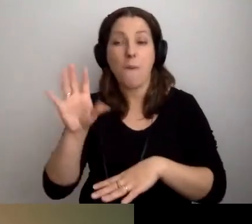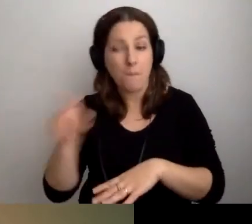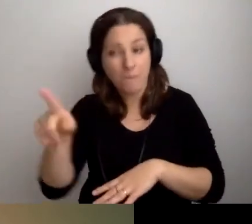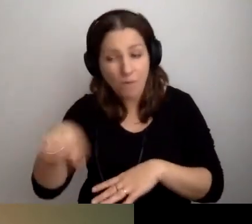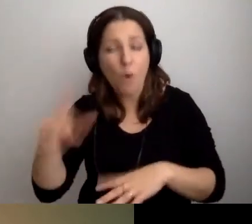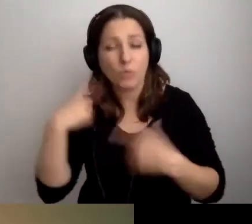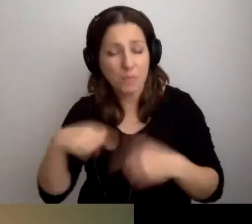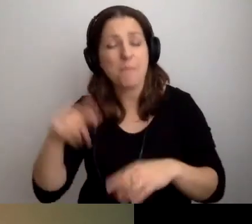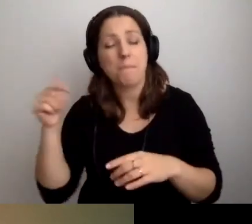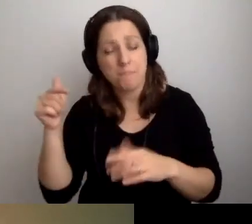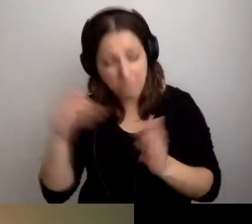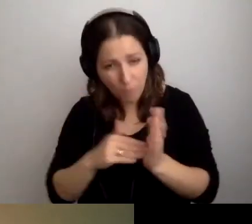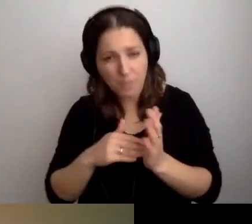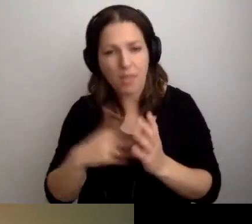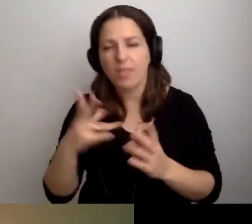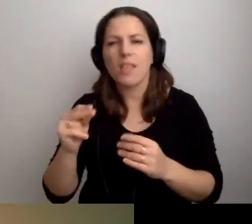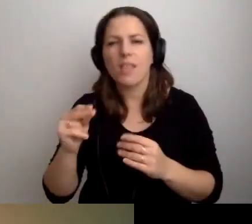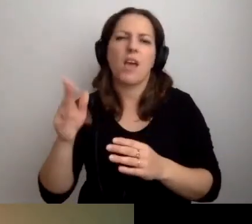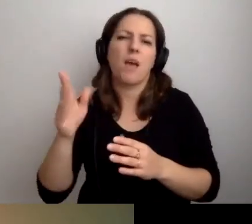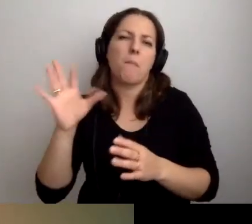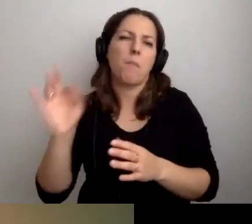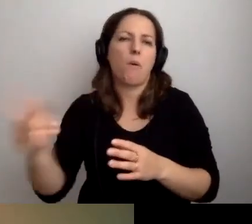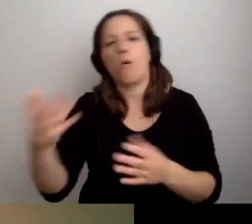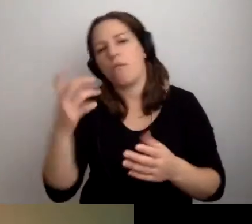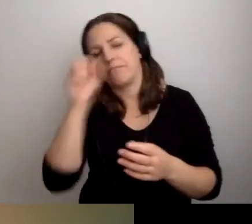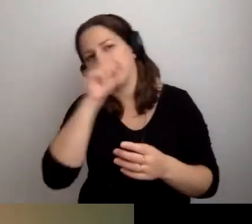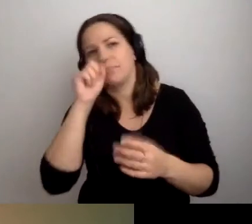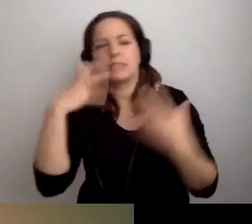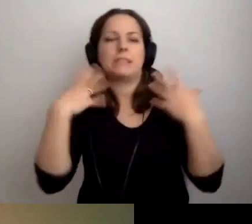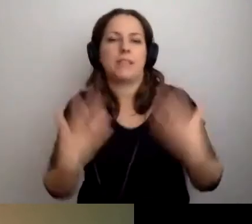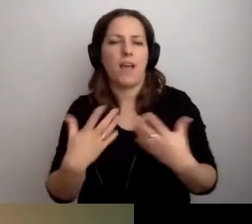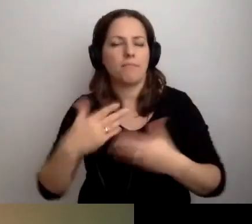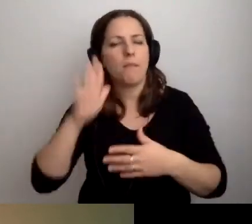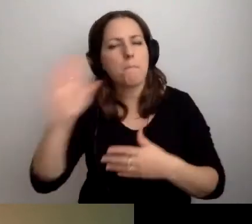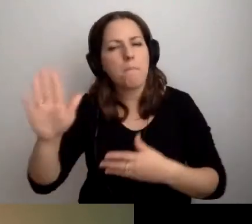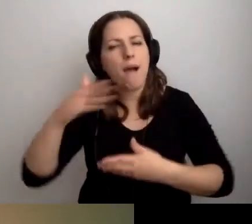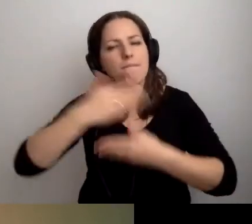Nie dlatego, że mają takie widzimisię. Mają takie cechy zewnętrzne lub wewnętrzne,